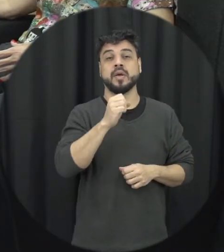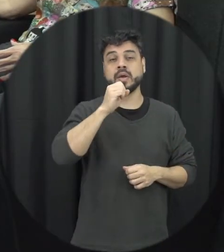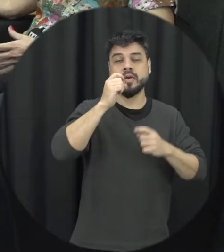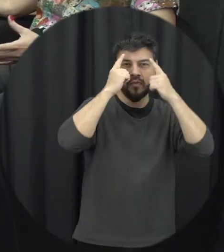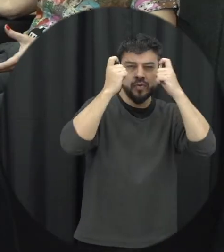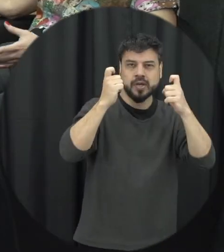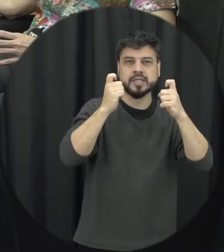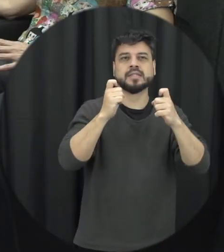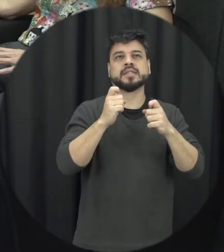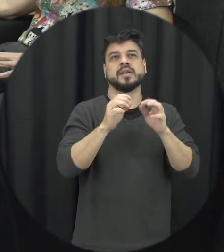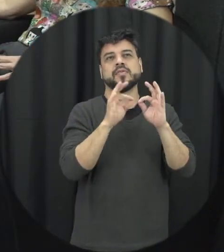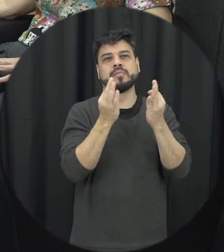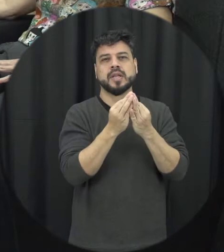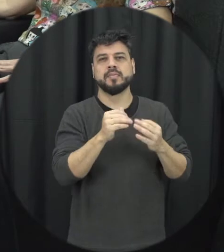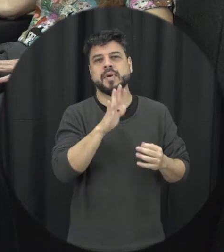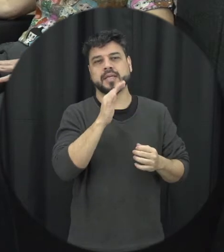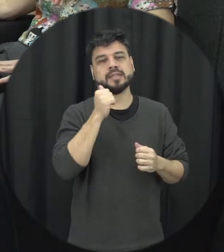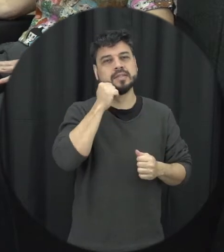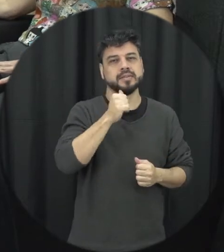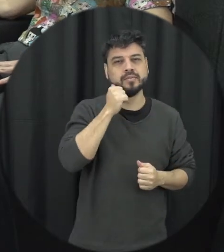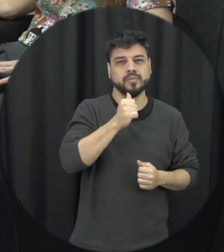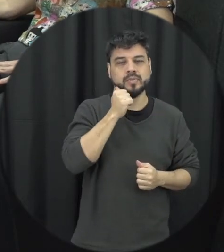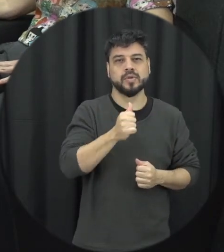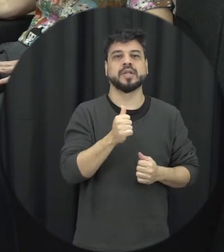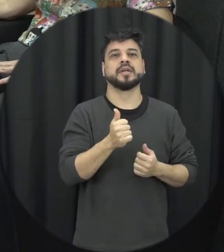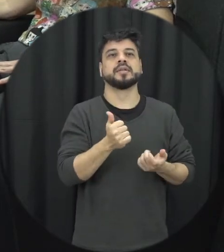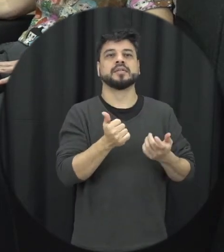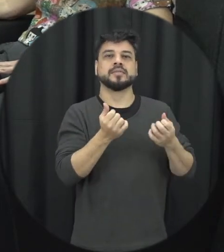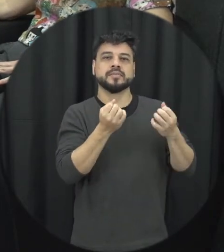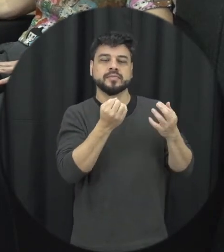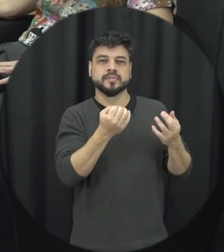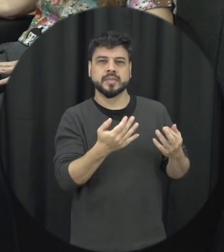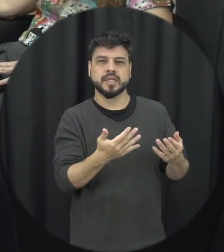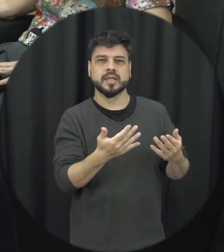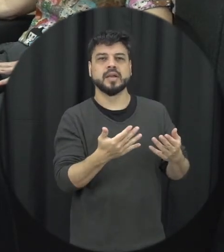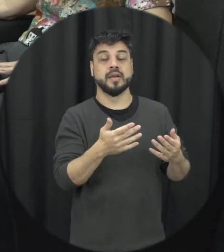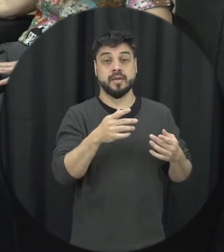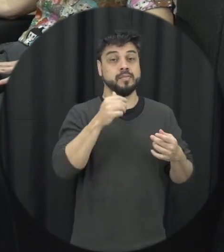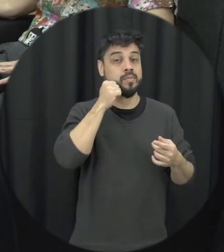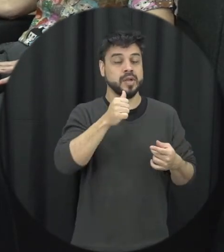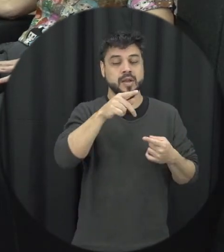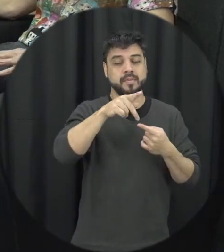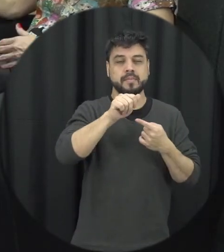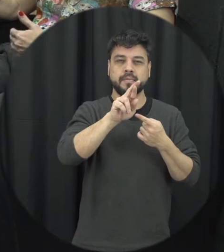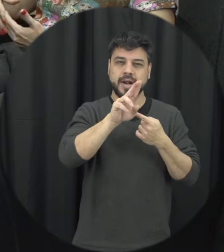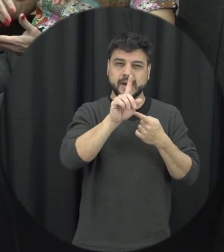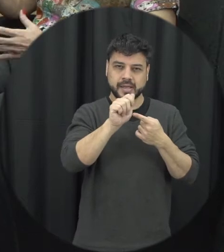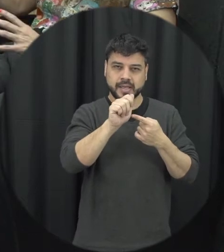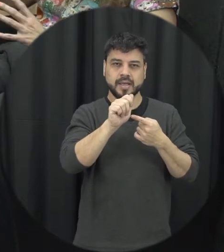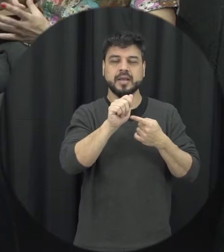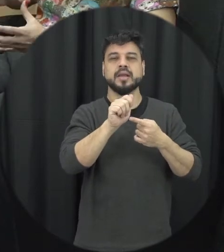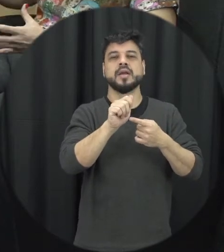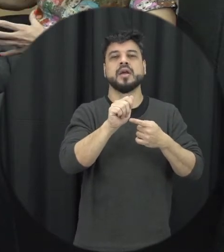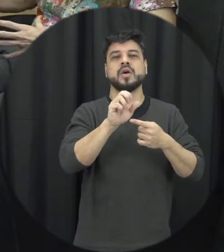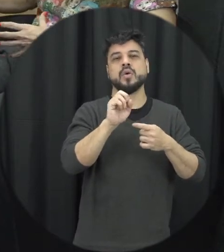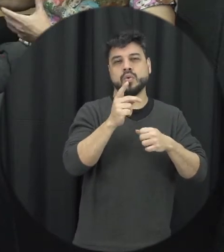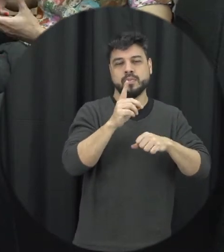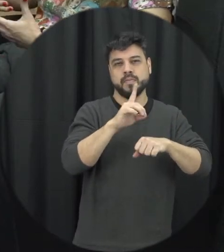mais por exemplo entre mulheres brancas pardas pretas, então existe determinada faixa etária assim